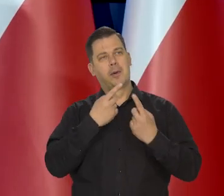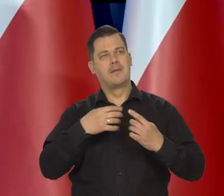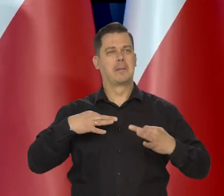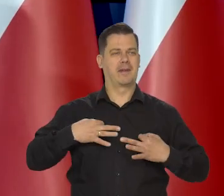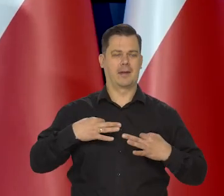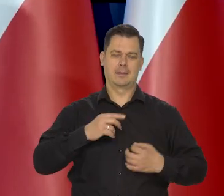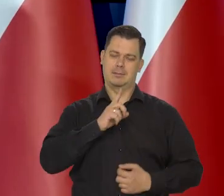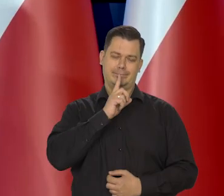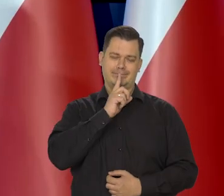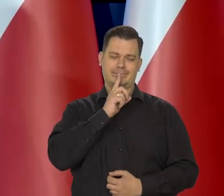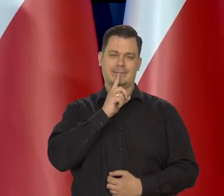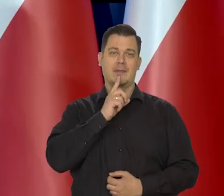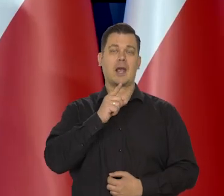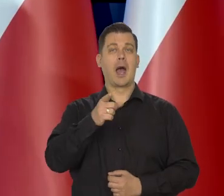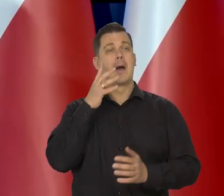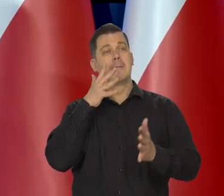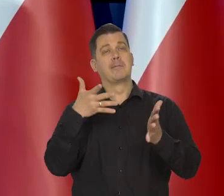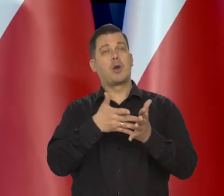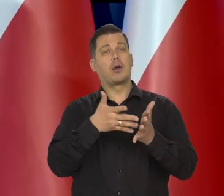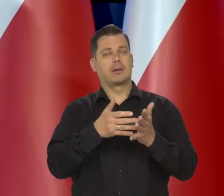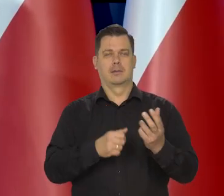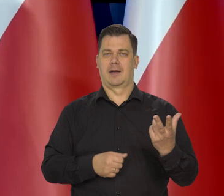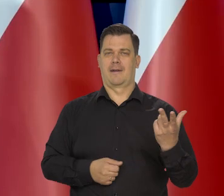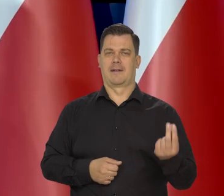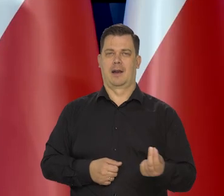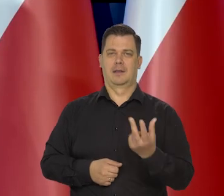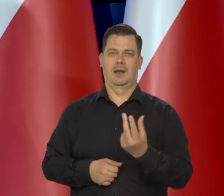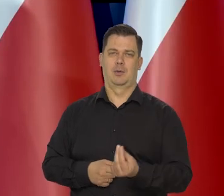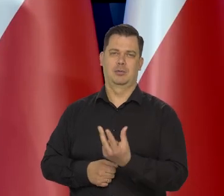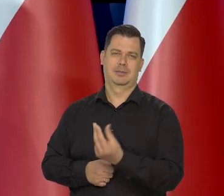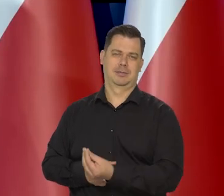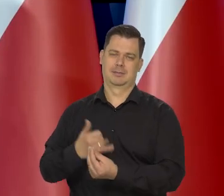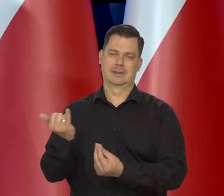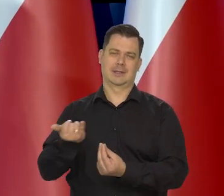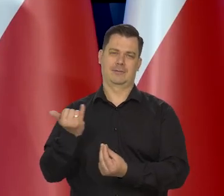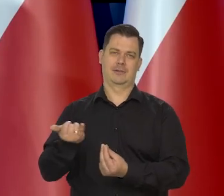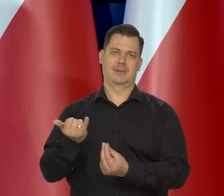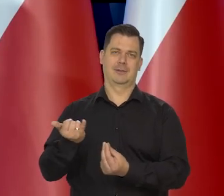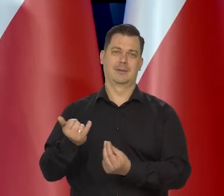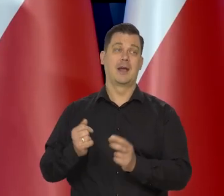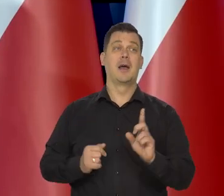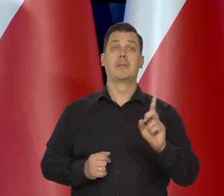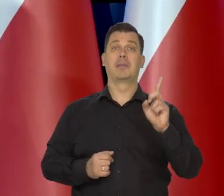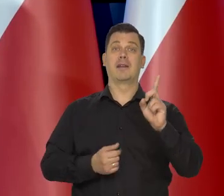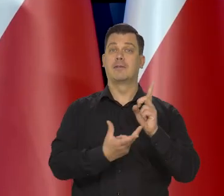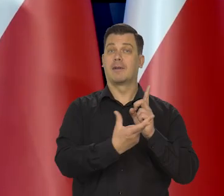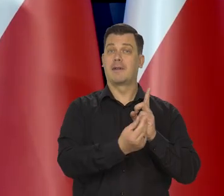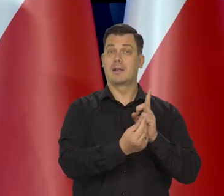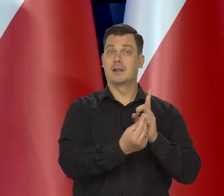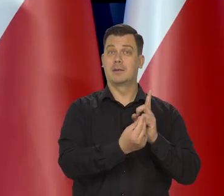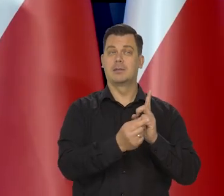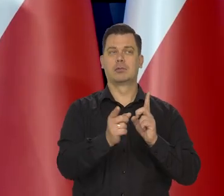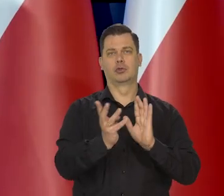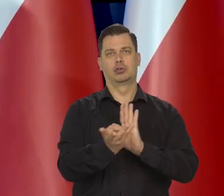My projekcje robimy kwartalnie. I my na pierwszy kwartał przewidywaliśmy ponad 19%,